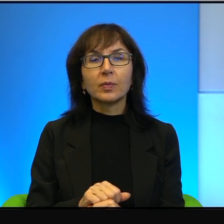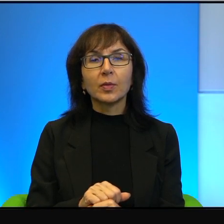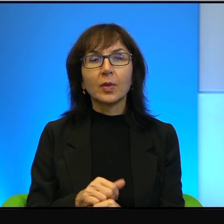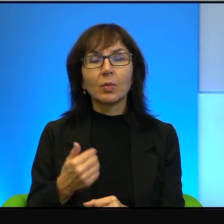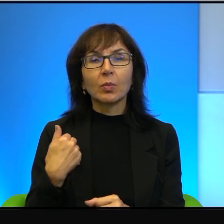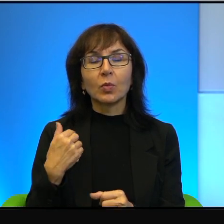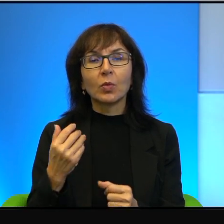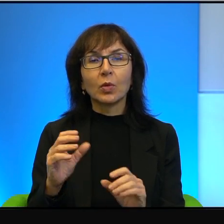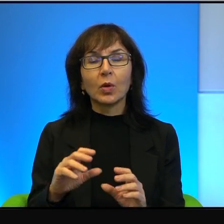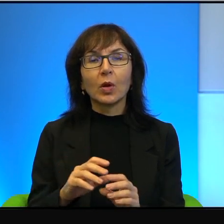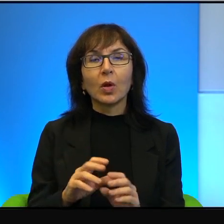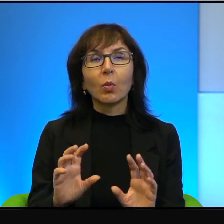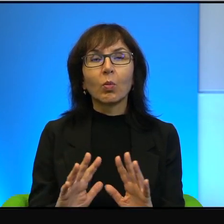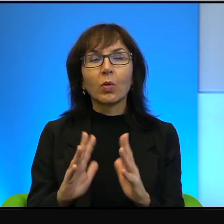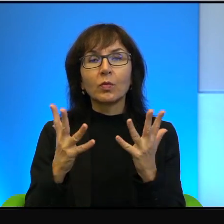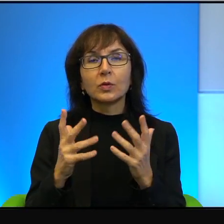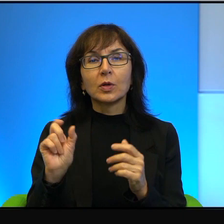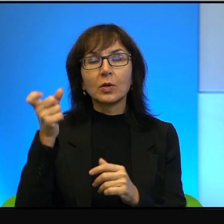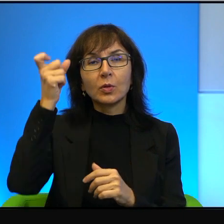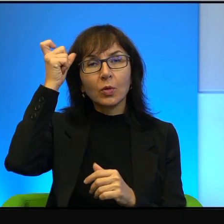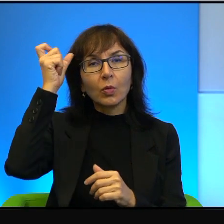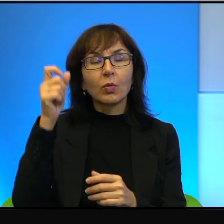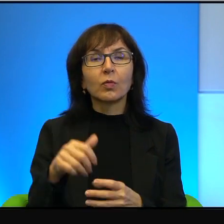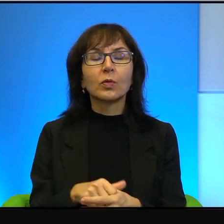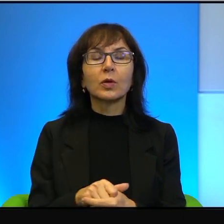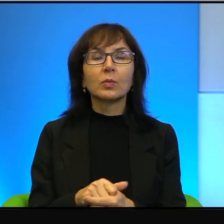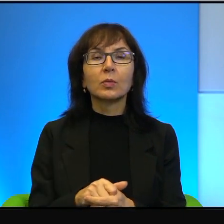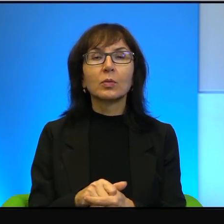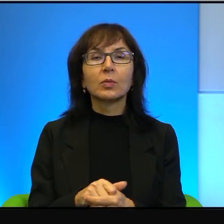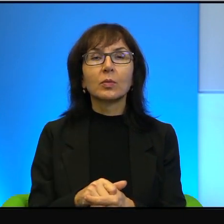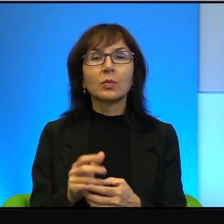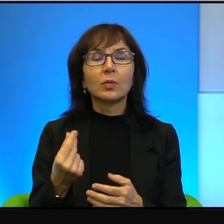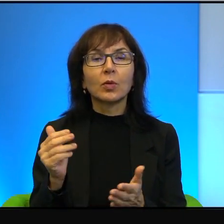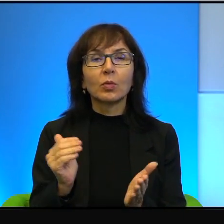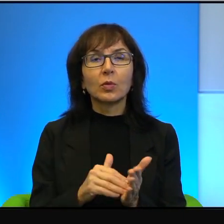tak krwawym, jak głupim, niezwykle wręcz, niepotrzebnym.